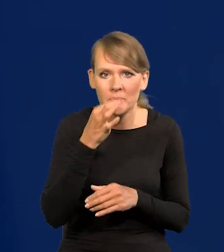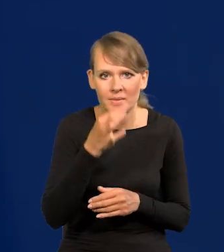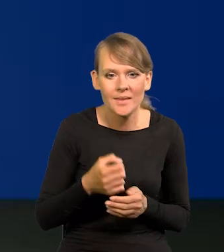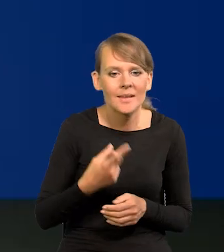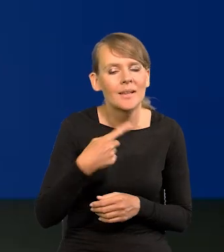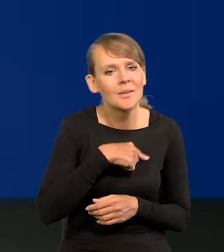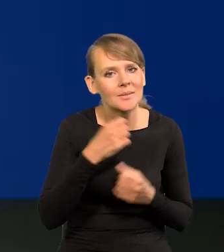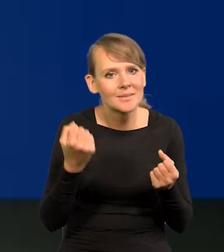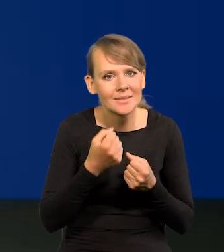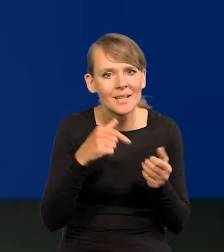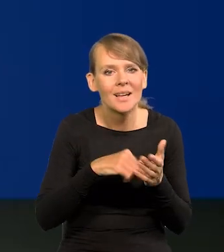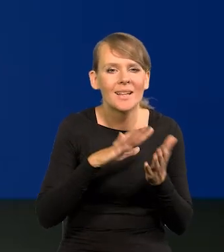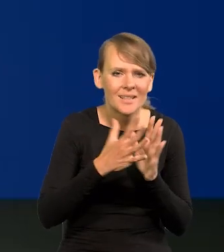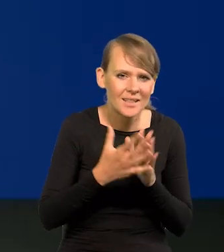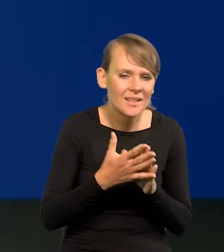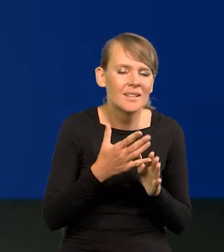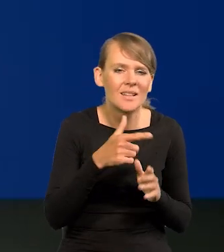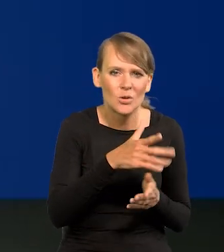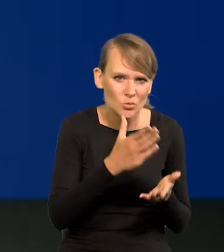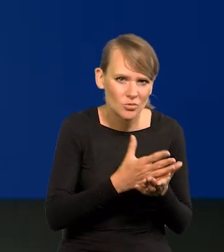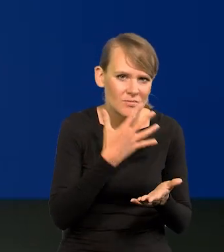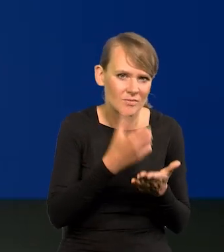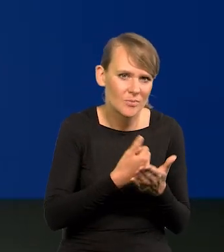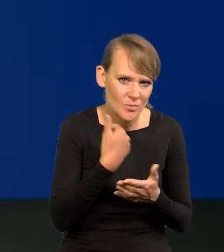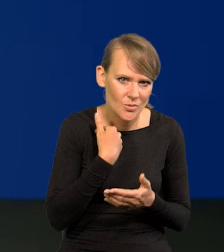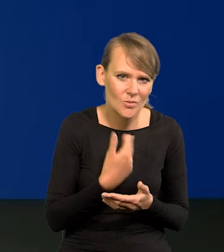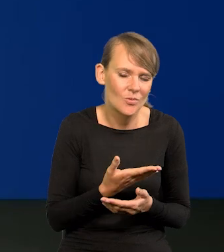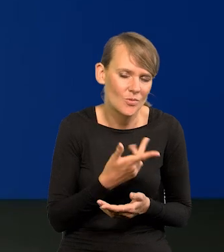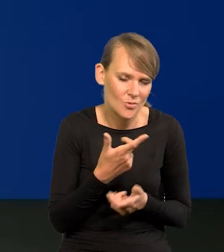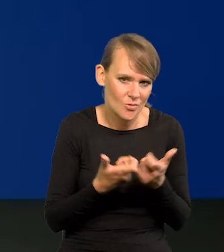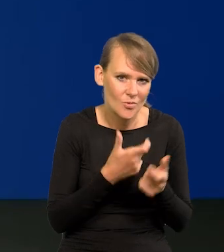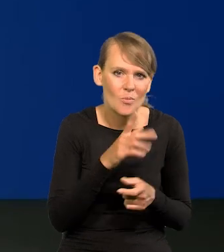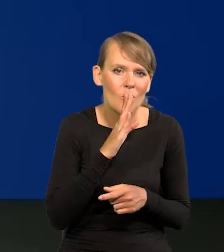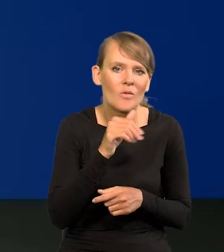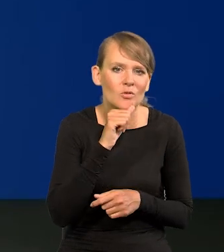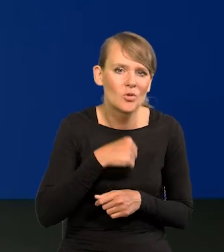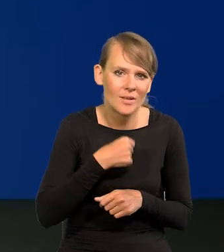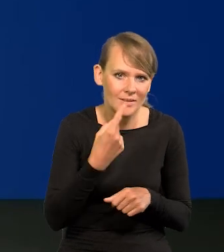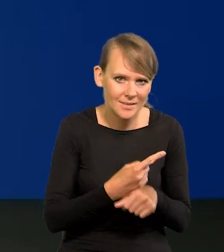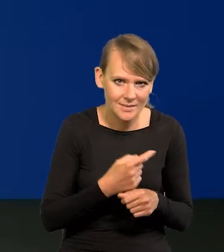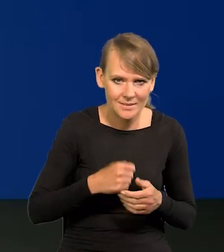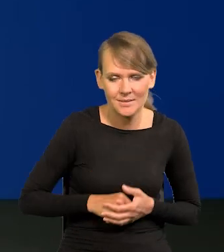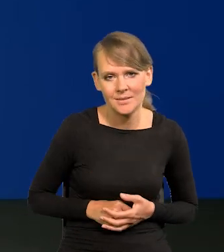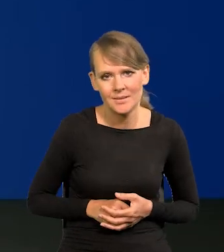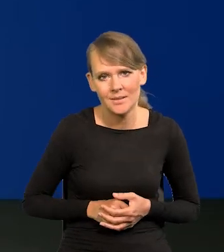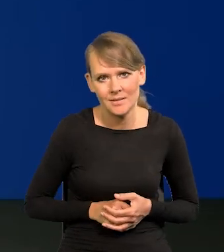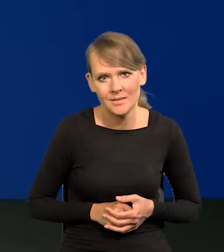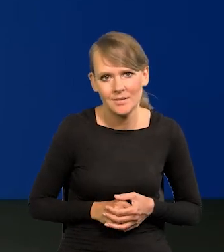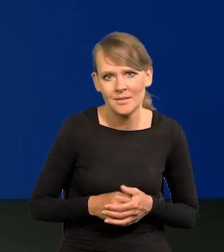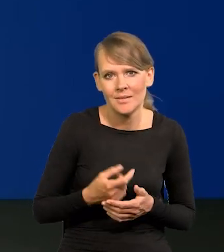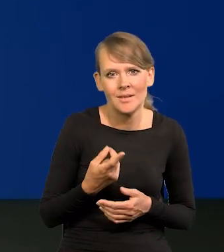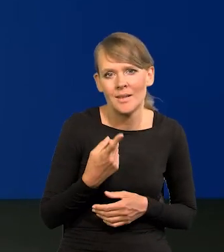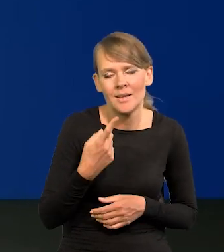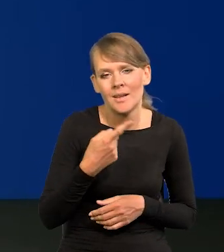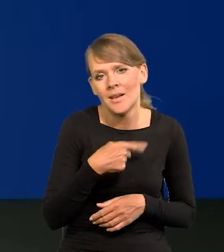Czyli zrobimy coś, co rynek już skonsumował i z czym się liczy, tak jak wczorajszą decyzję. Nikogo wczorajszą decyzją czy brakiem decyzji nie zaskoczyliśmy,